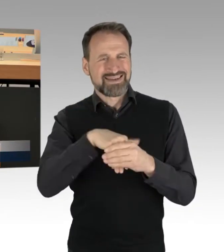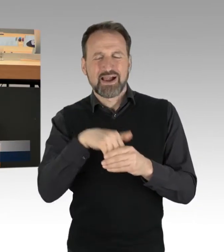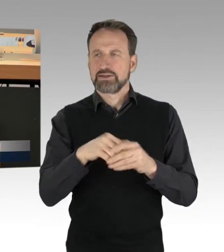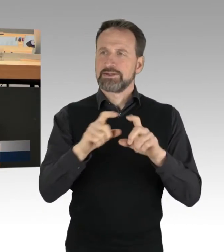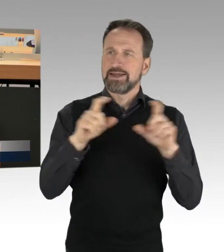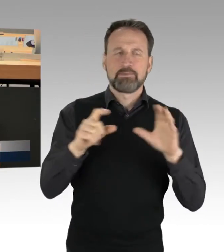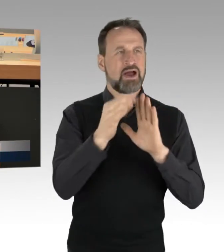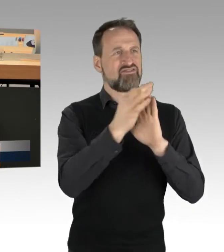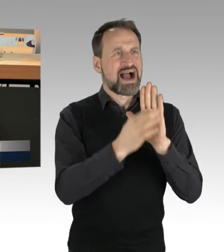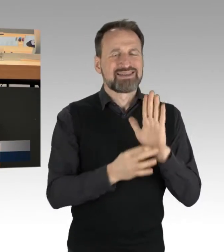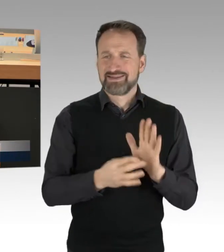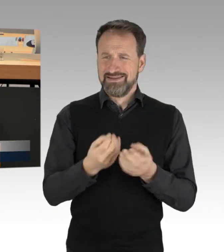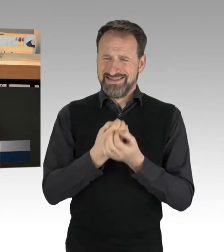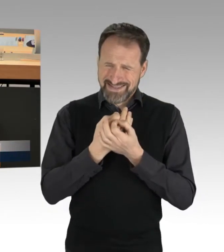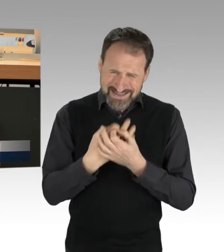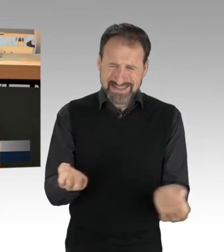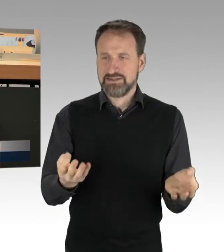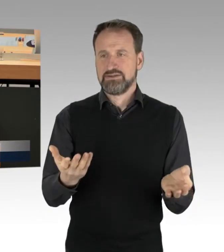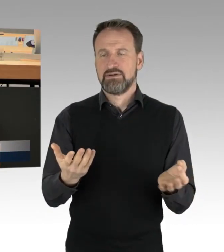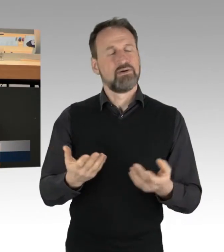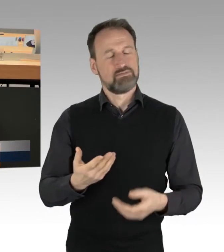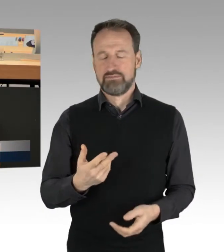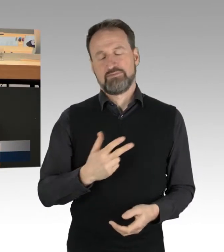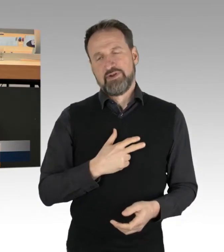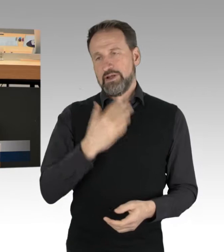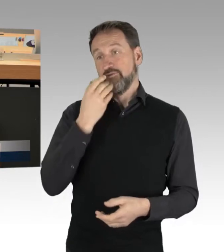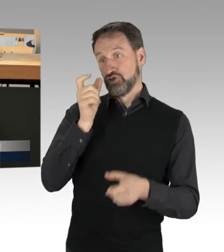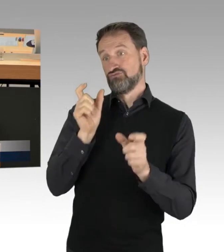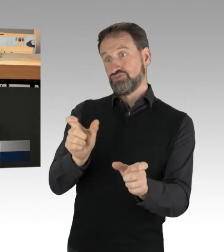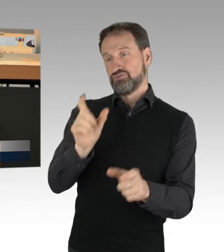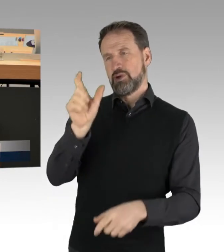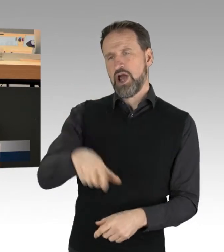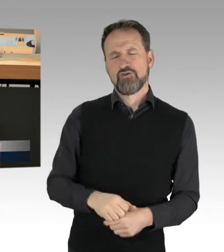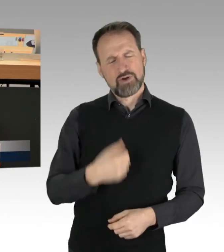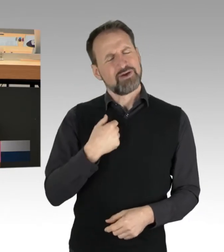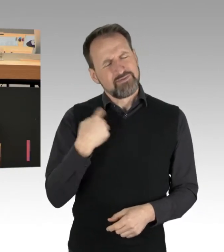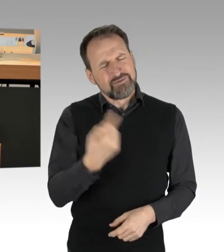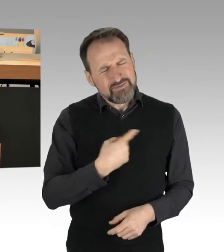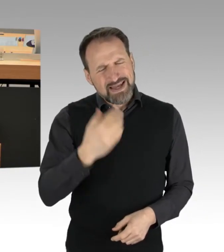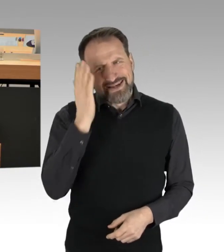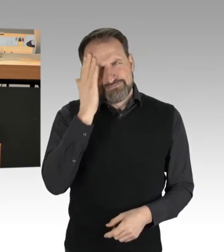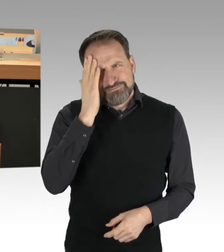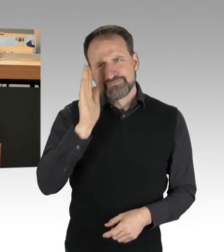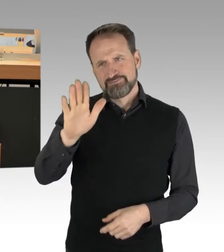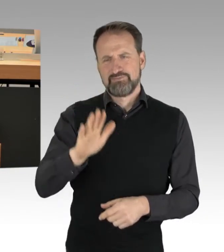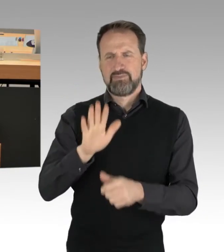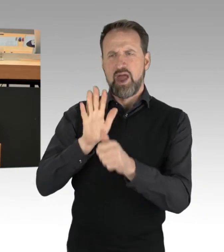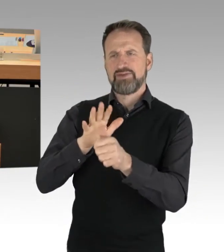Aber ich will Ihnen entgegenhalten: Wir sind es gewohnt, dass Sie mit ihrer Anhängerschaft, aufgestachelt auch durch die AfD,